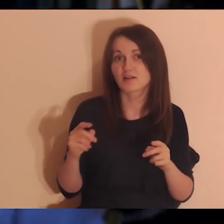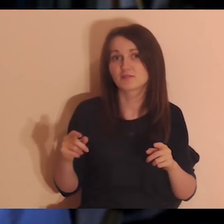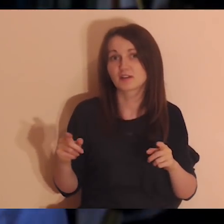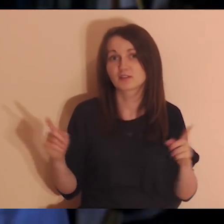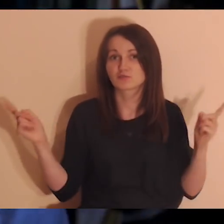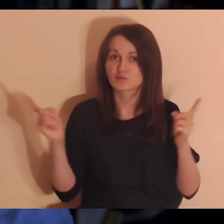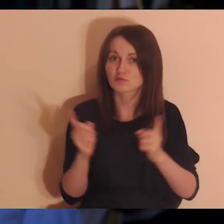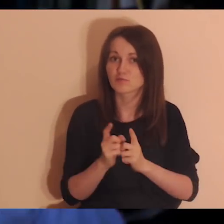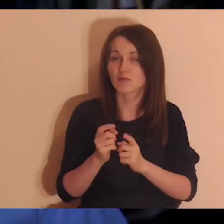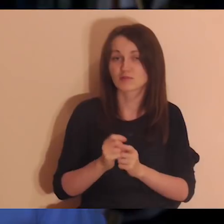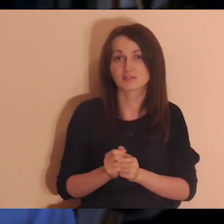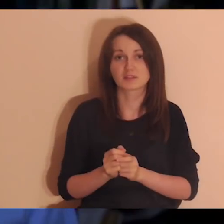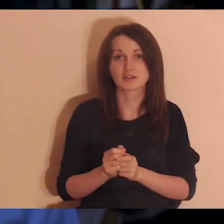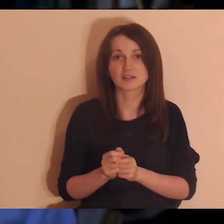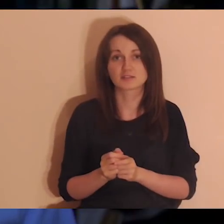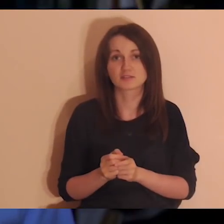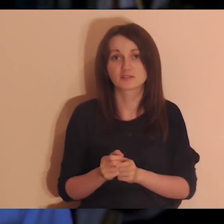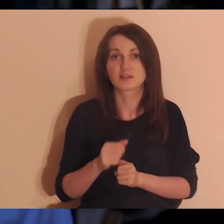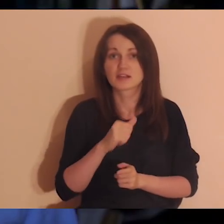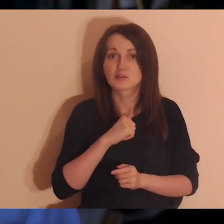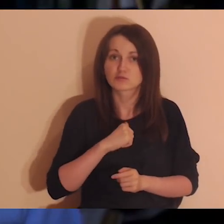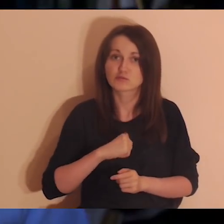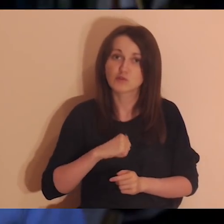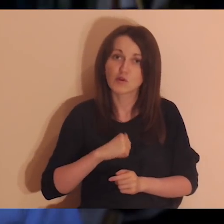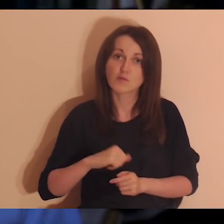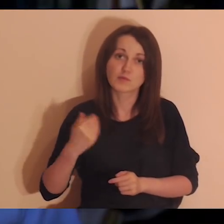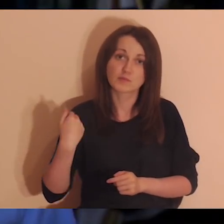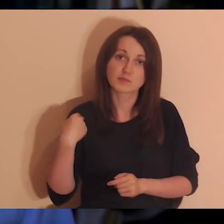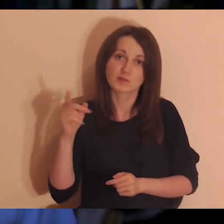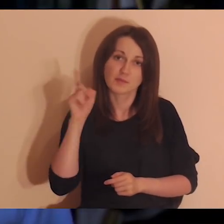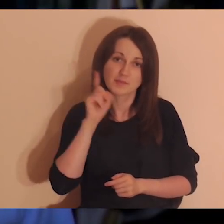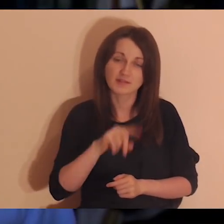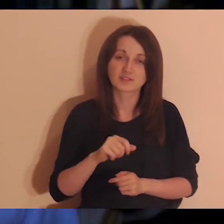że mogłem być sobą przy tych osobach, oni też byli przy mnie sobą, prawdziwi,